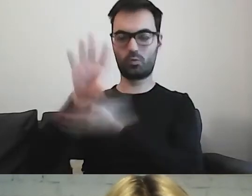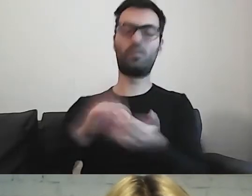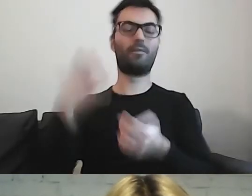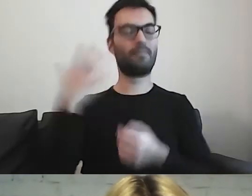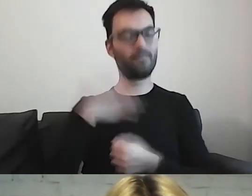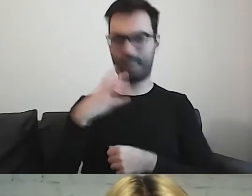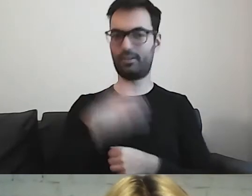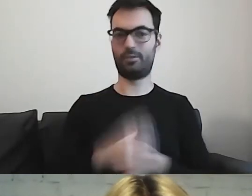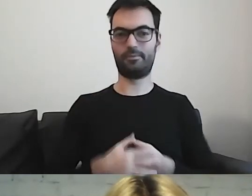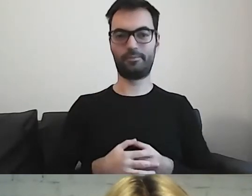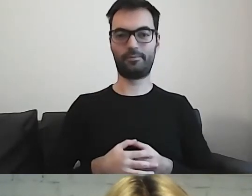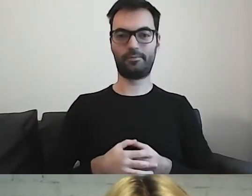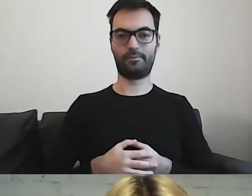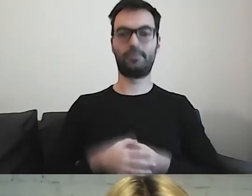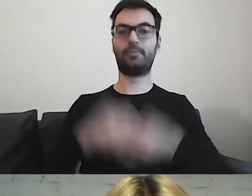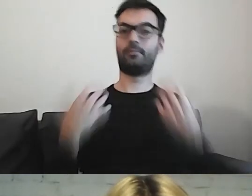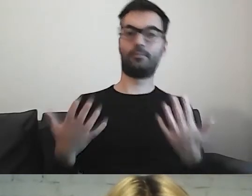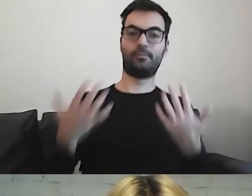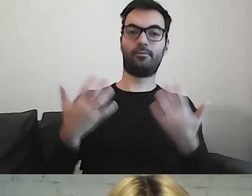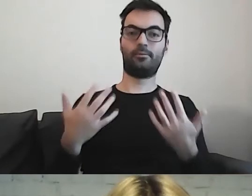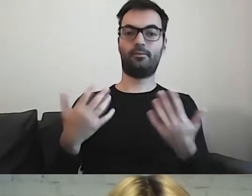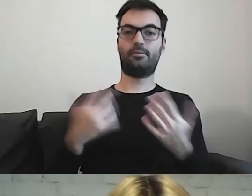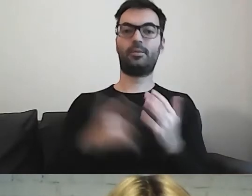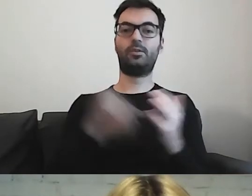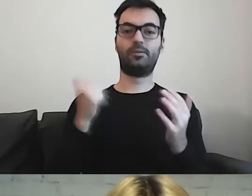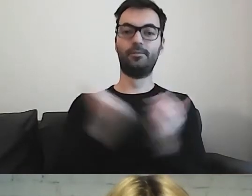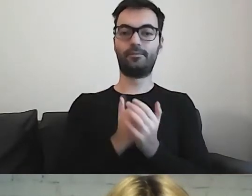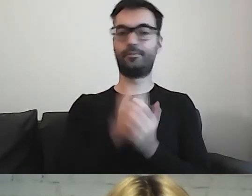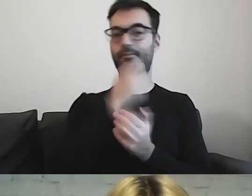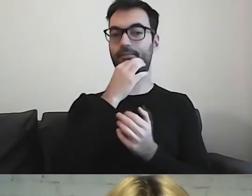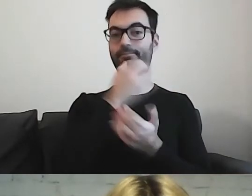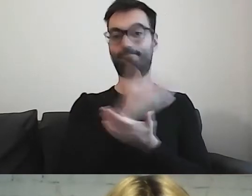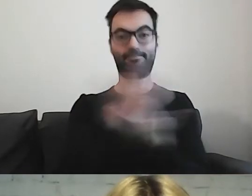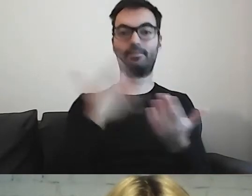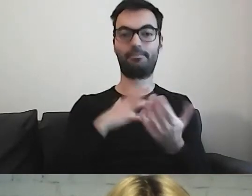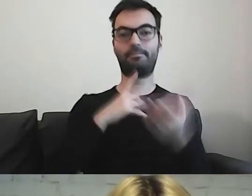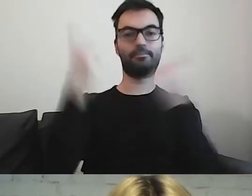Znowu zachęcam, żeby myśleć o odbiorcach.